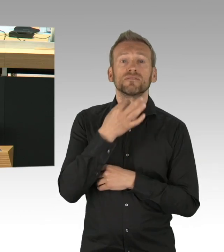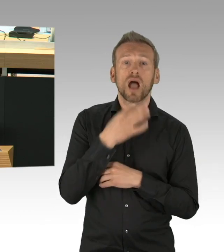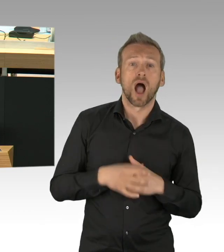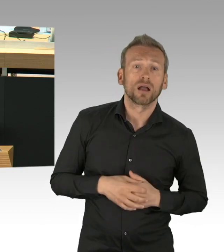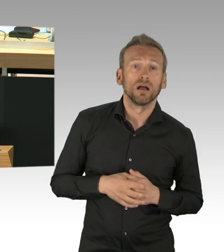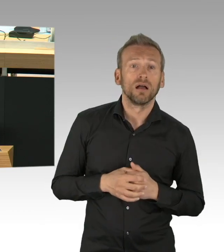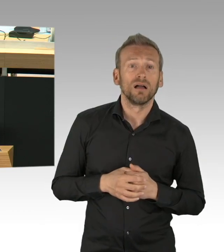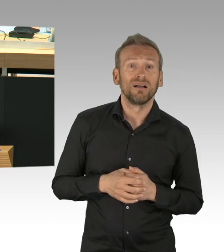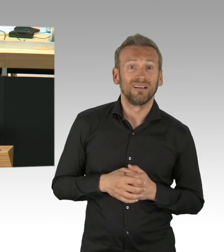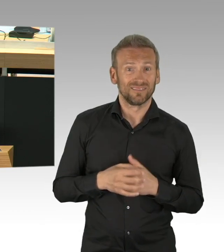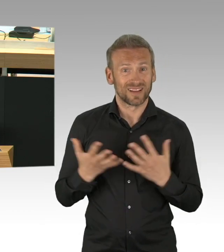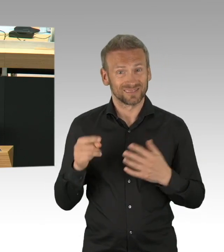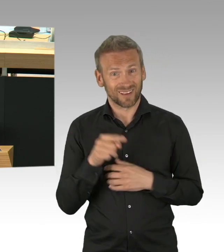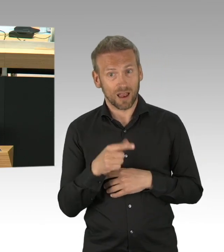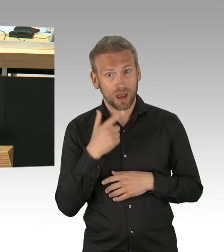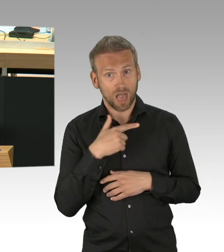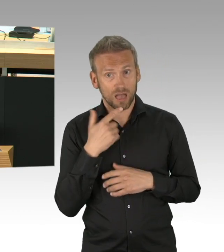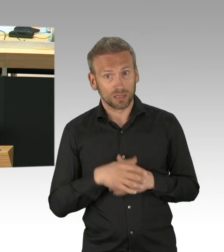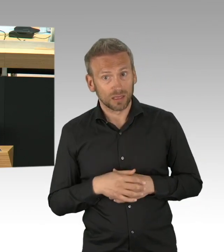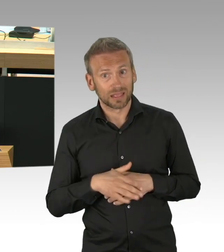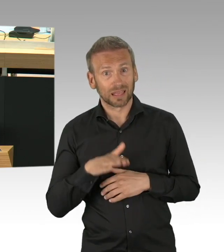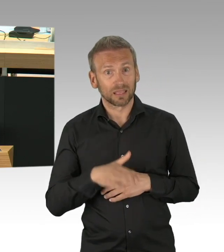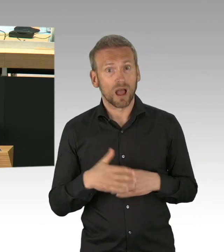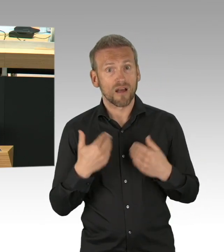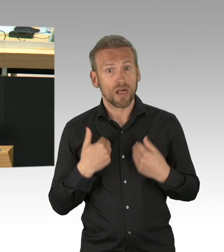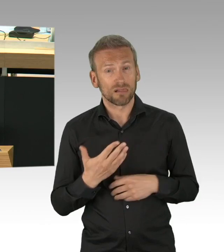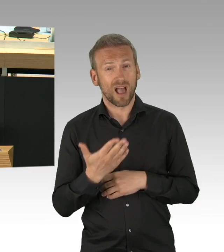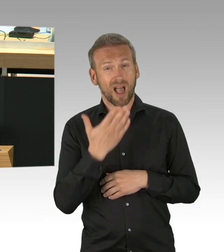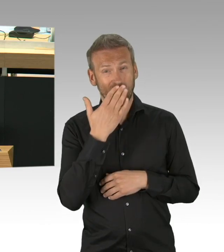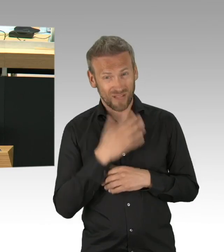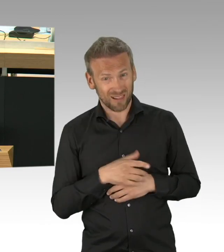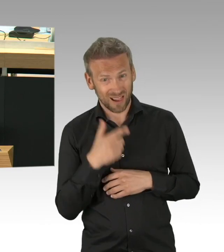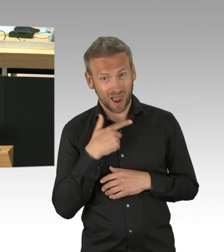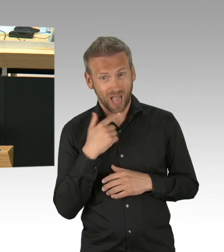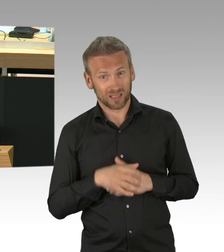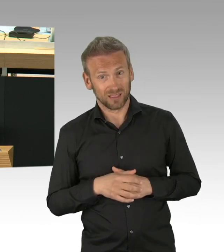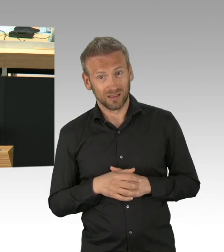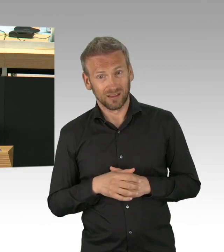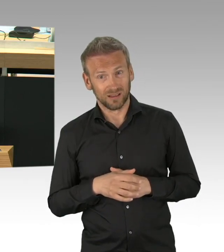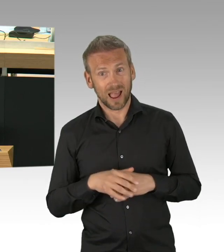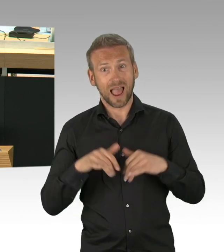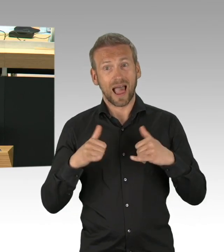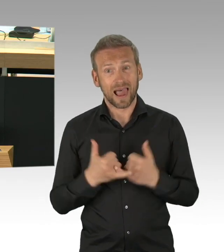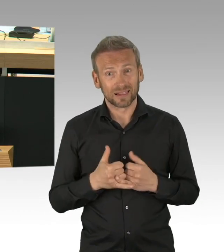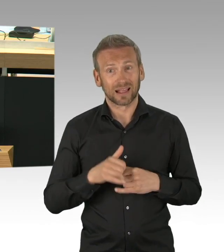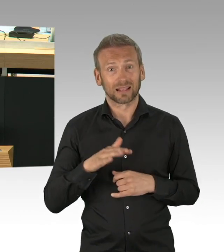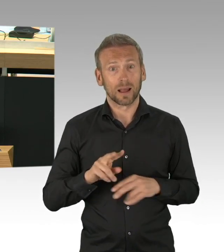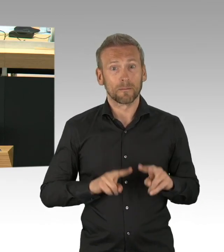auch Antworten und Perspektiven, in dieser Zeit reicht es eben nicht, dass man als Bürgermeister einmal einen Brief an alle Haushalte schickt.